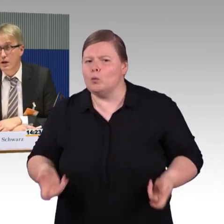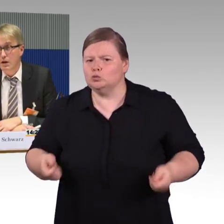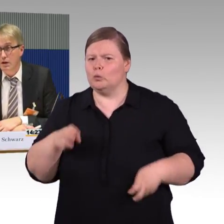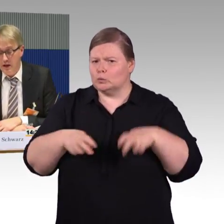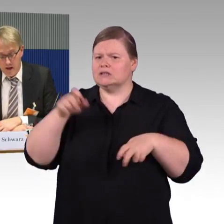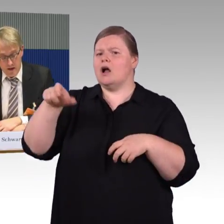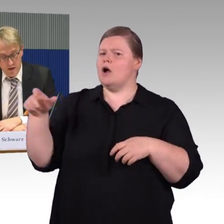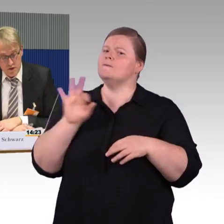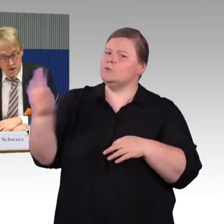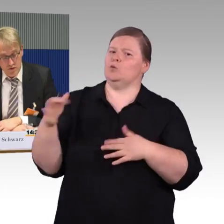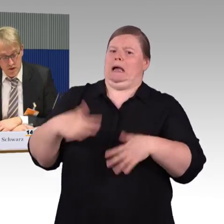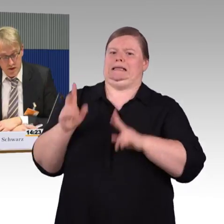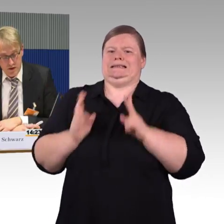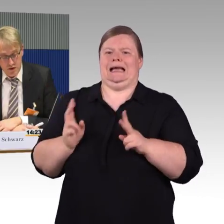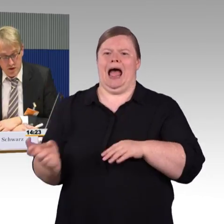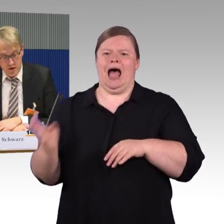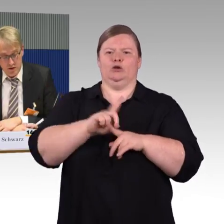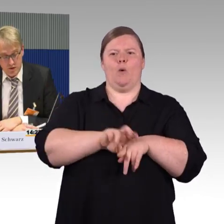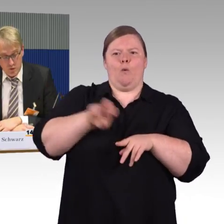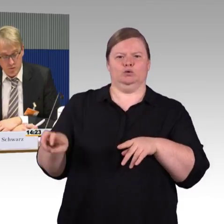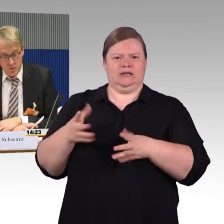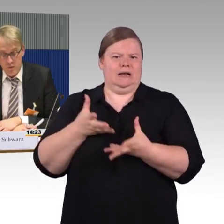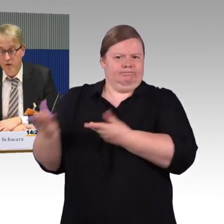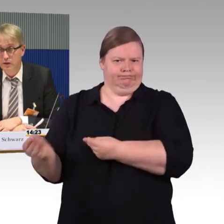leider stellen wir hier das große Problem fest,